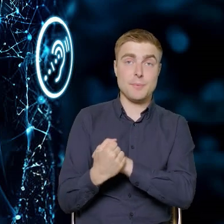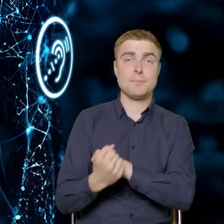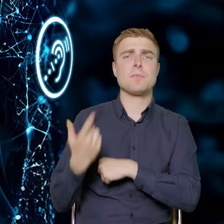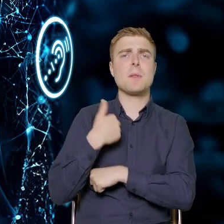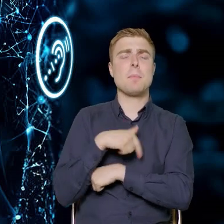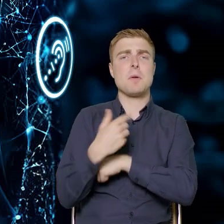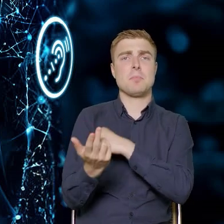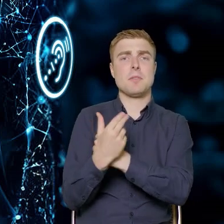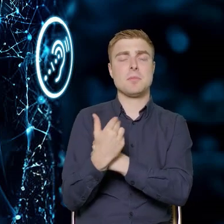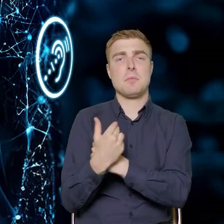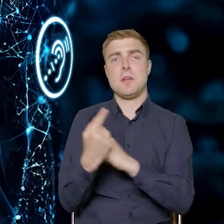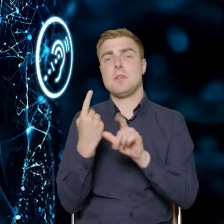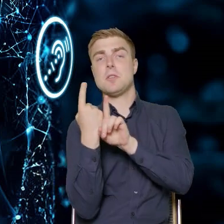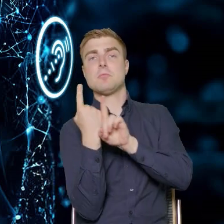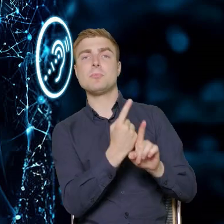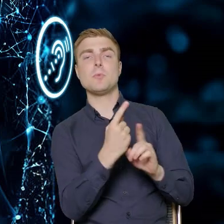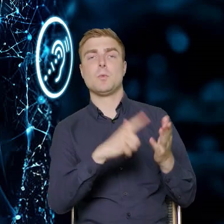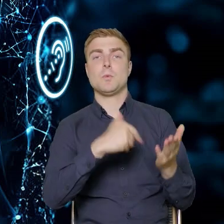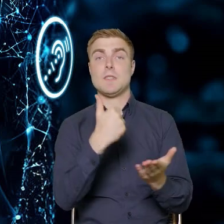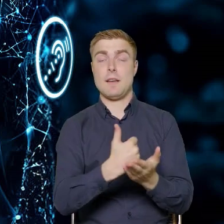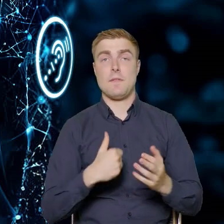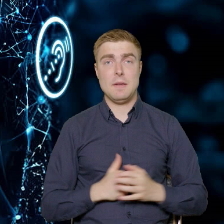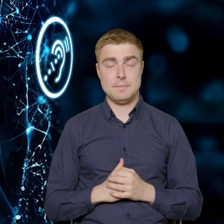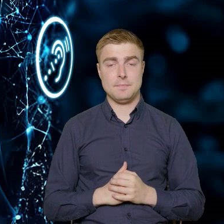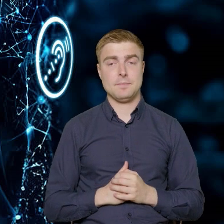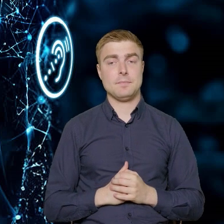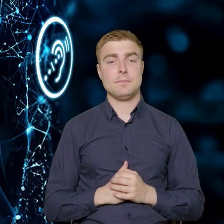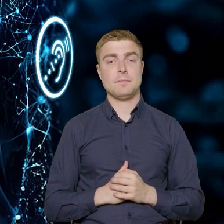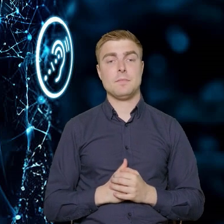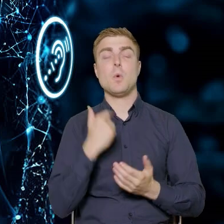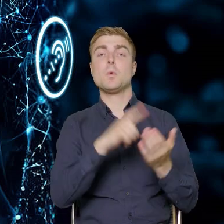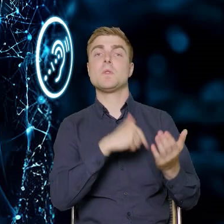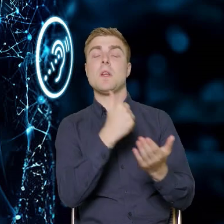zgodnie z treścią naszej Ustawy. Nasza Ustawa wskazuje,